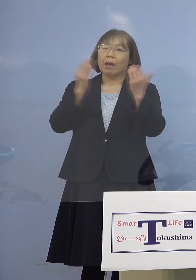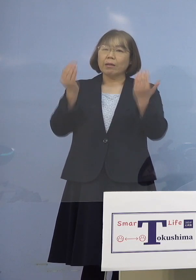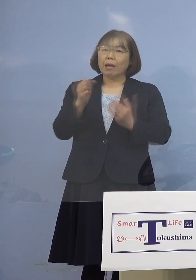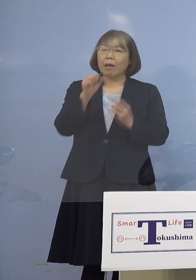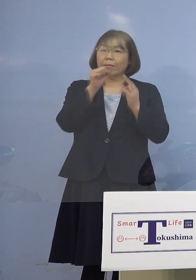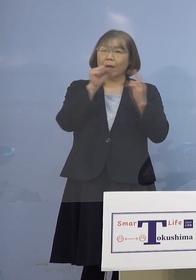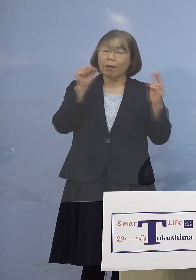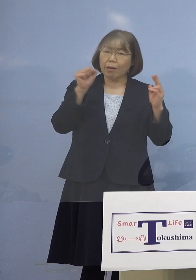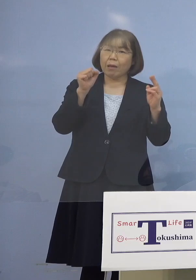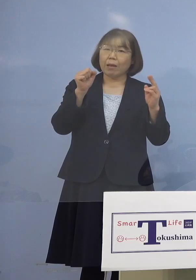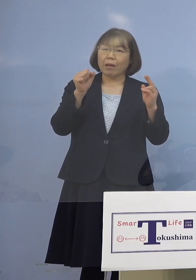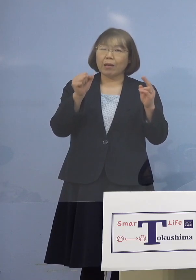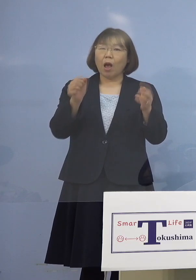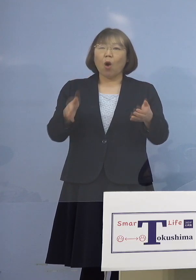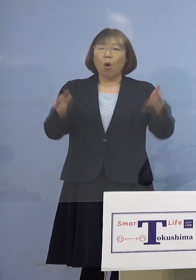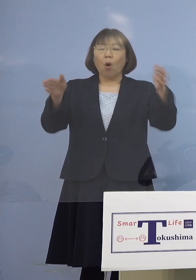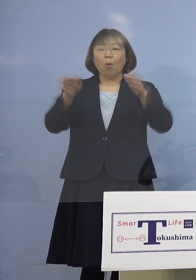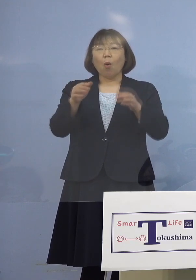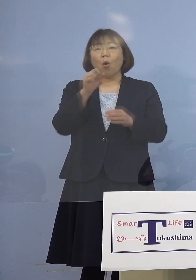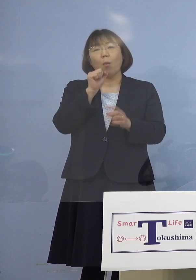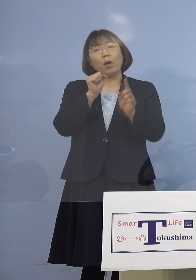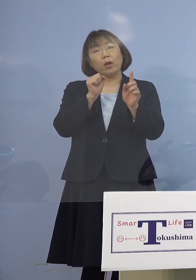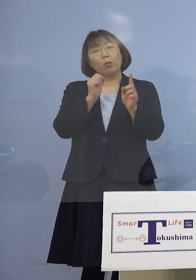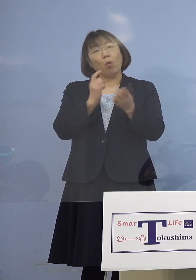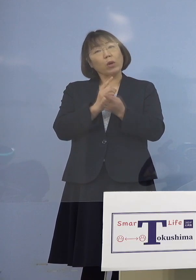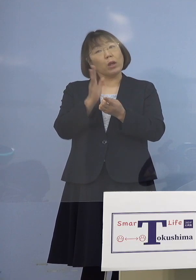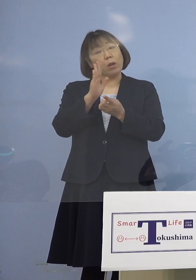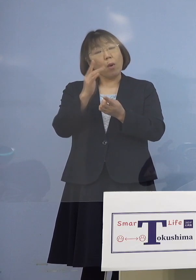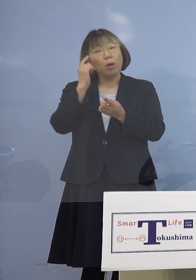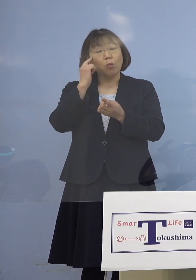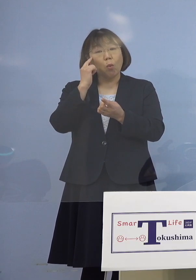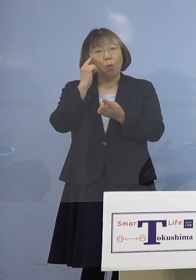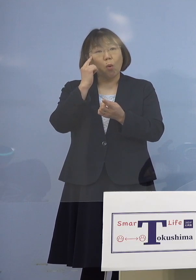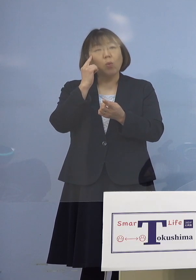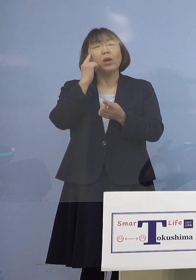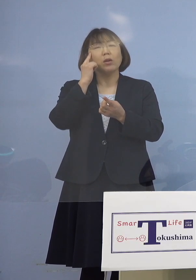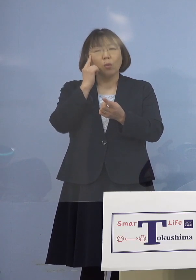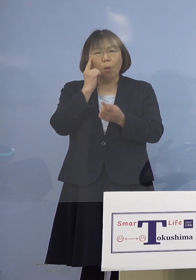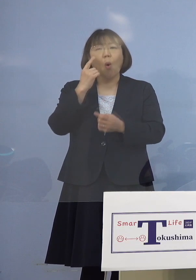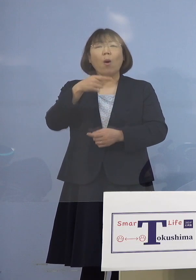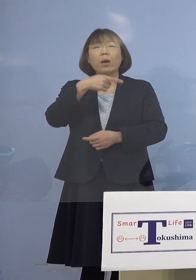マイクは1本とは限らないと思うんですが 1番は歌唱する時にマスクを